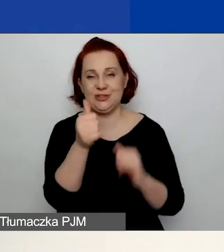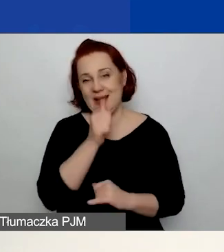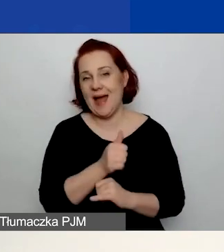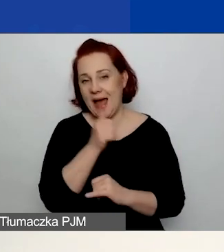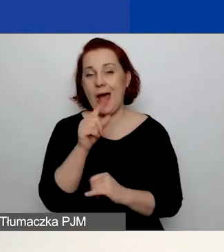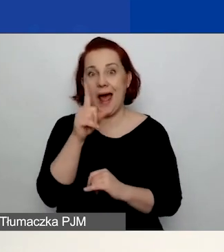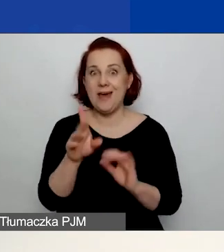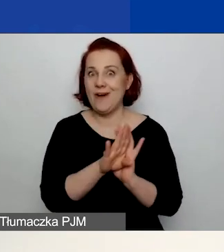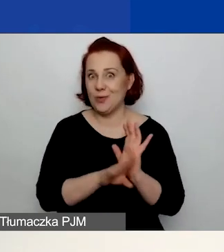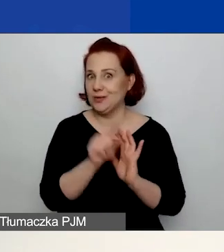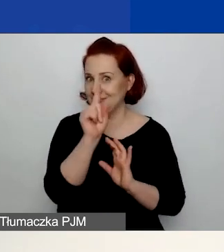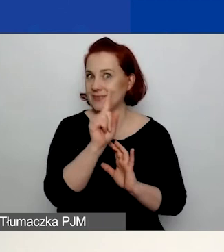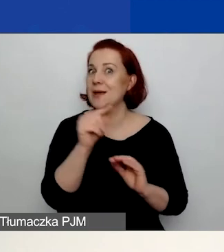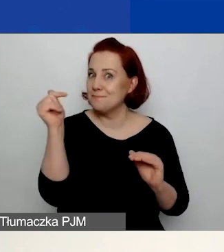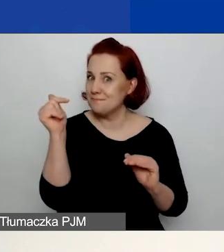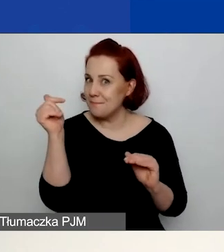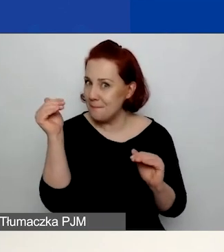że macie nadal dostęp do skrzynki pocztowej,